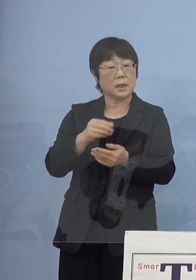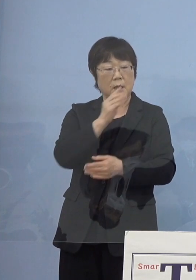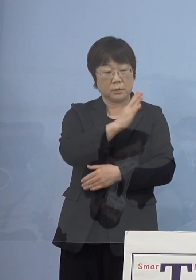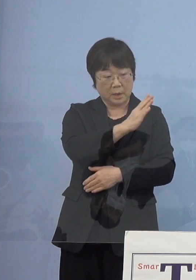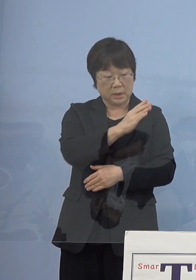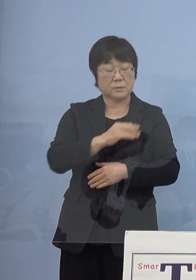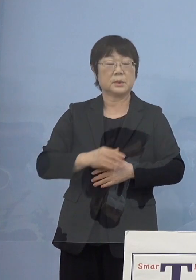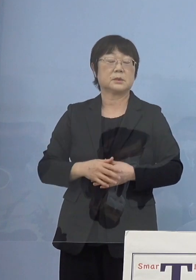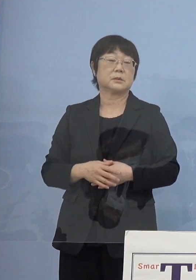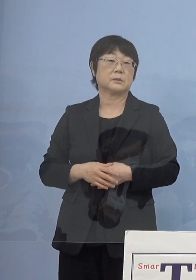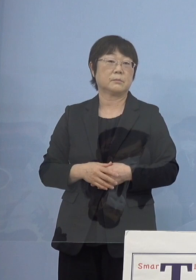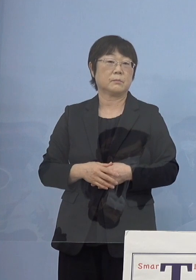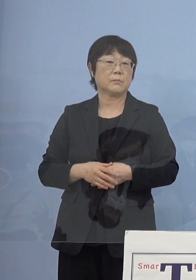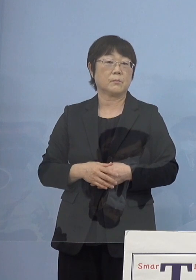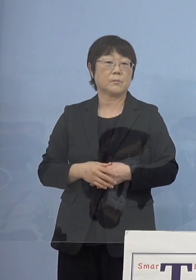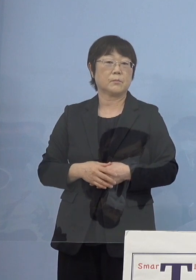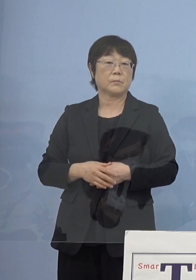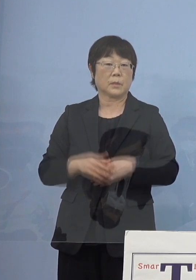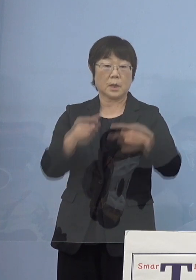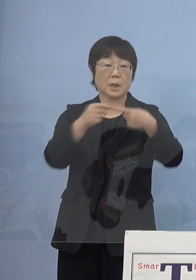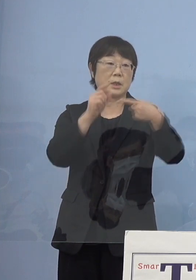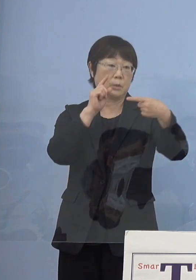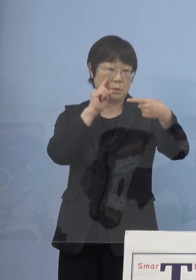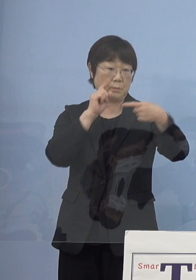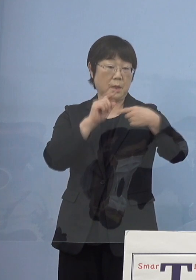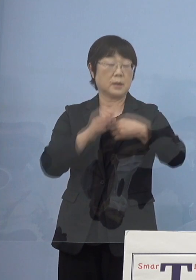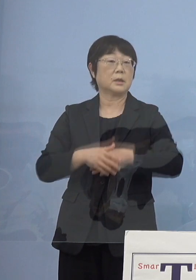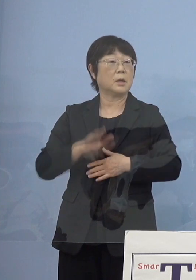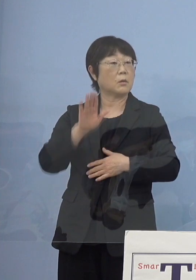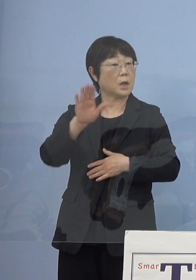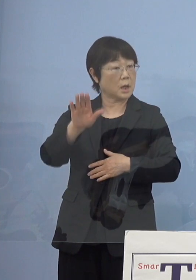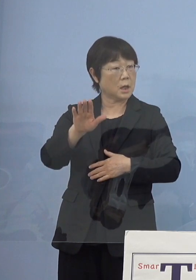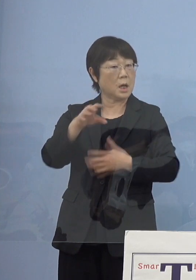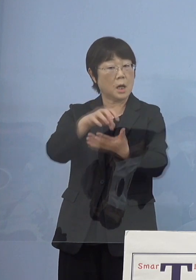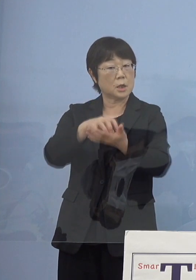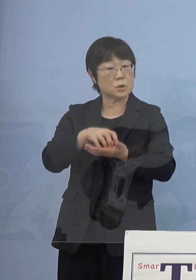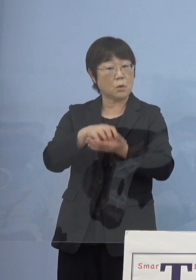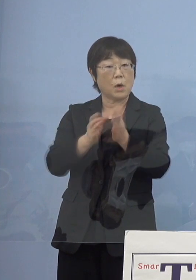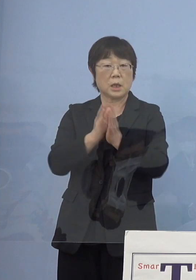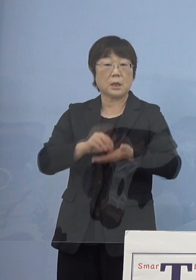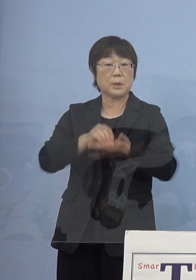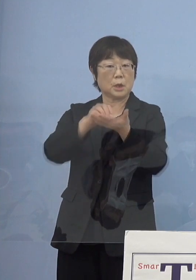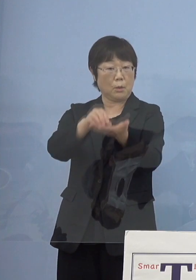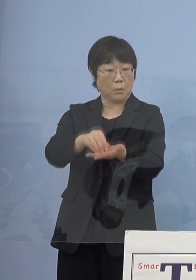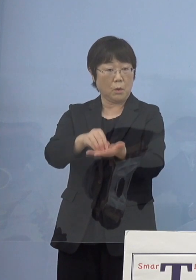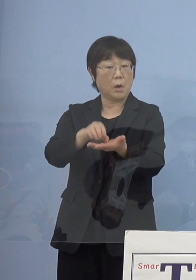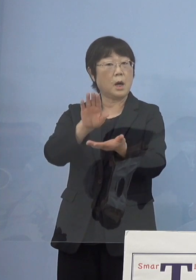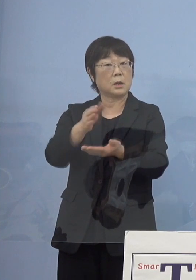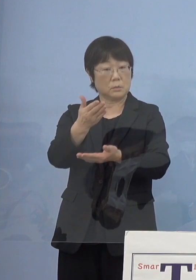（知事） まず最初の何かこれから賞をお送りするのかということで